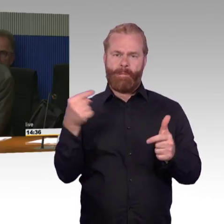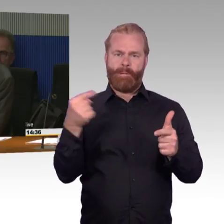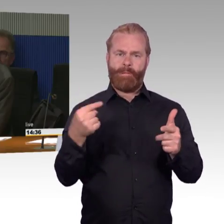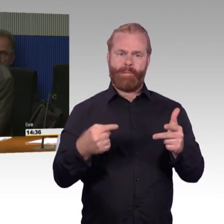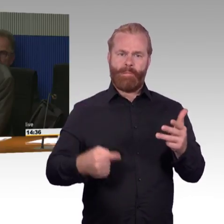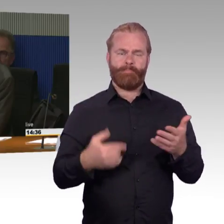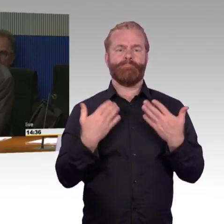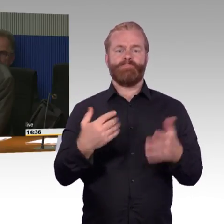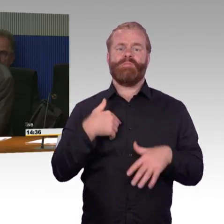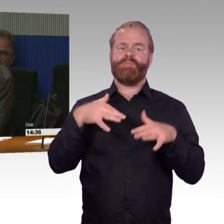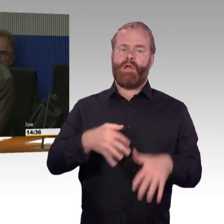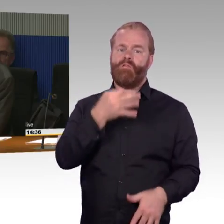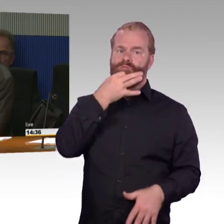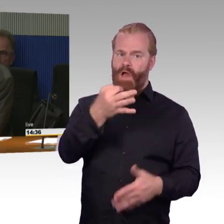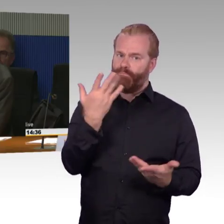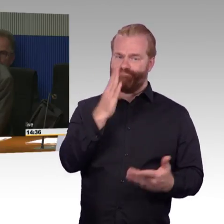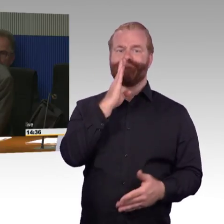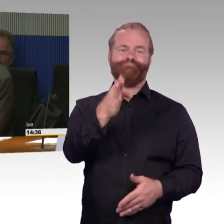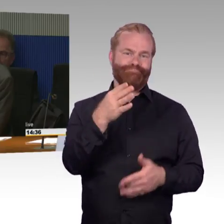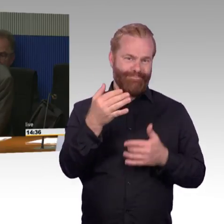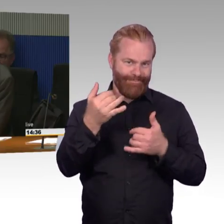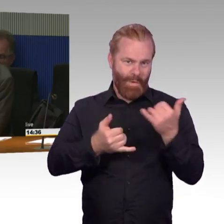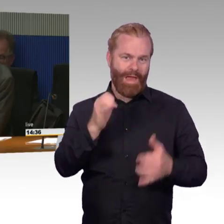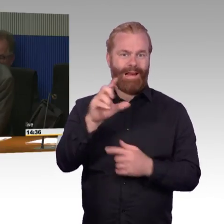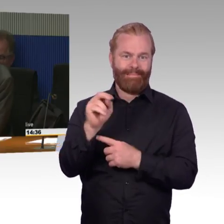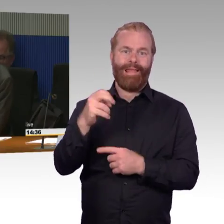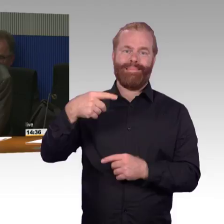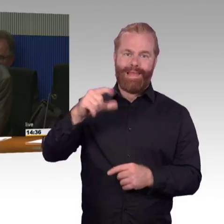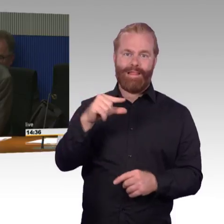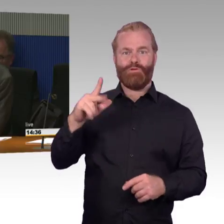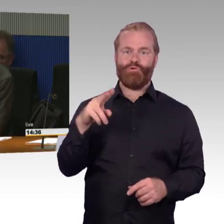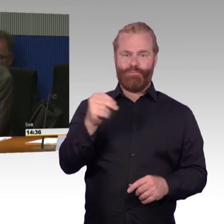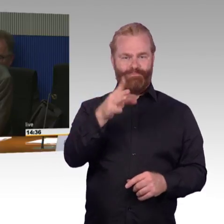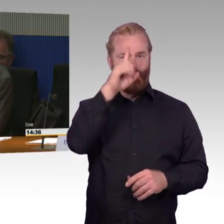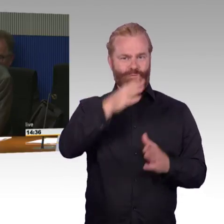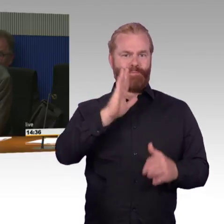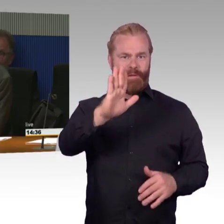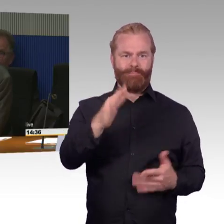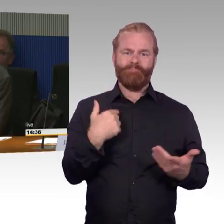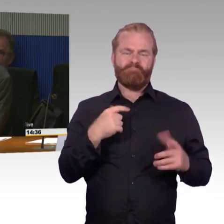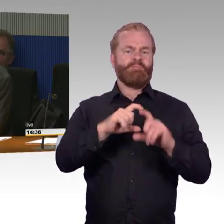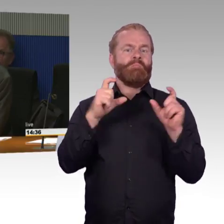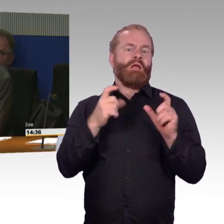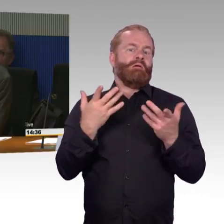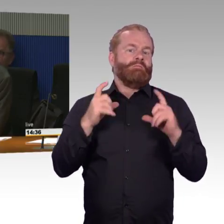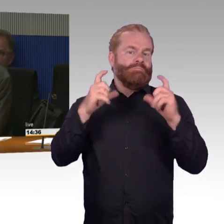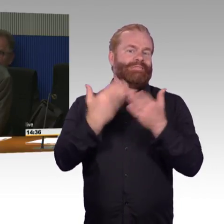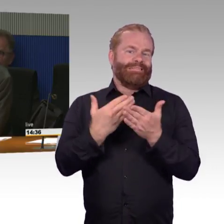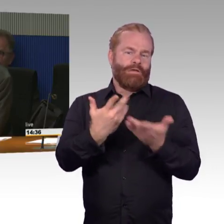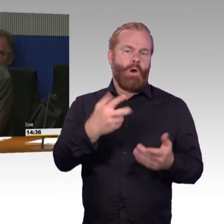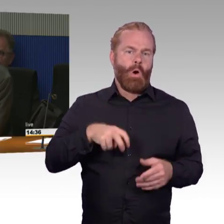Es ist ja so, dass gefördert immer nur ein Aufzug pro Bahnsteig wird.